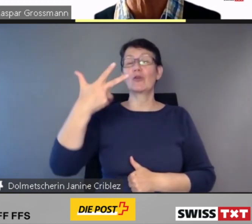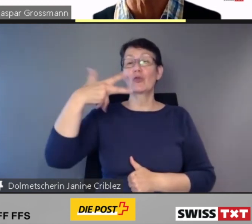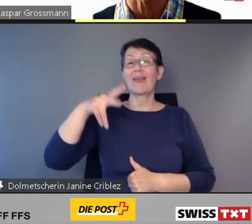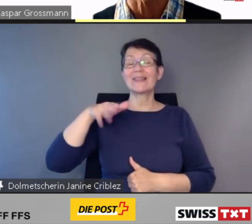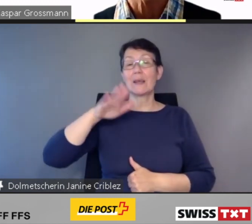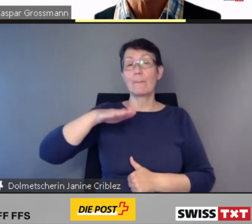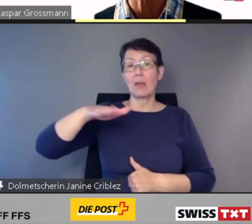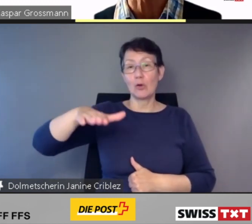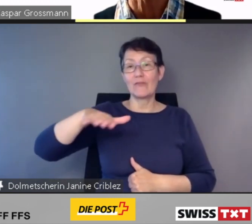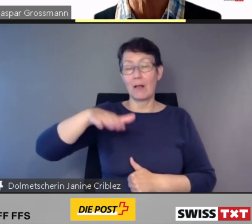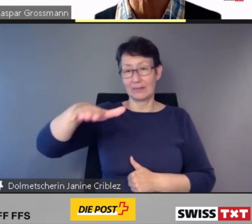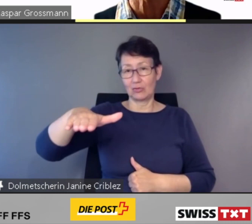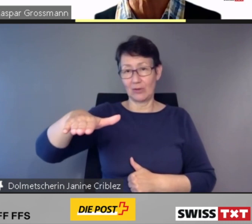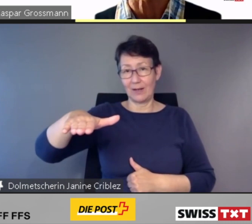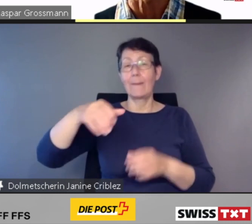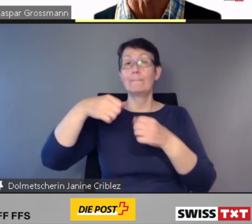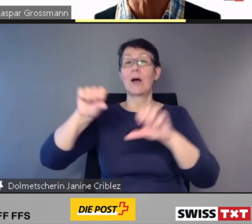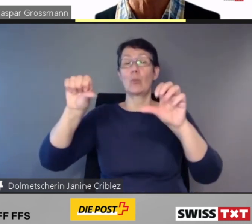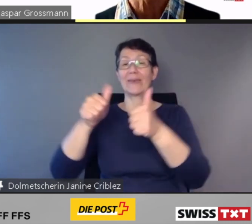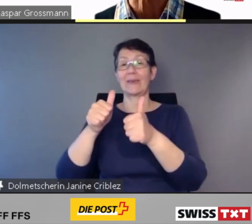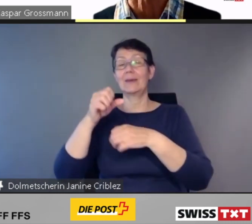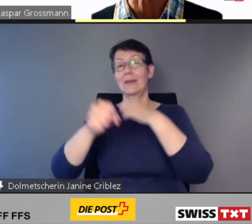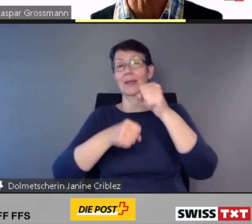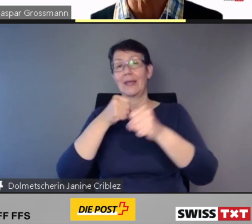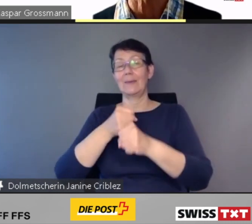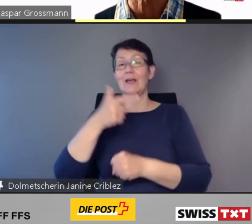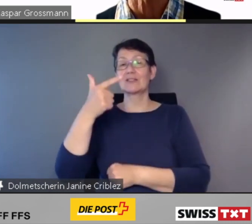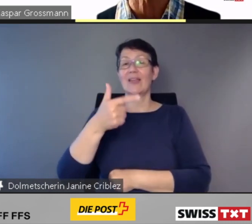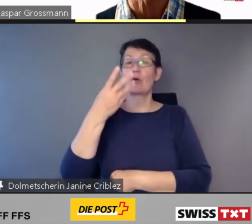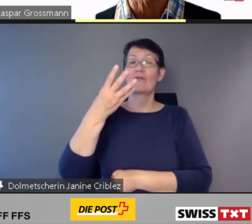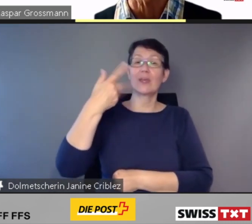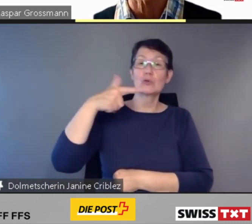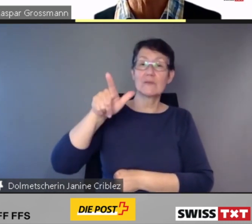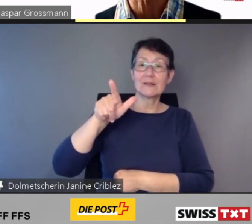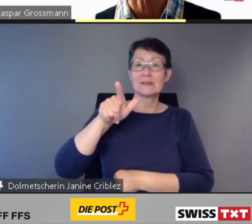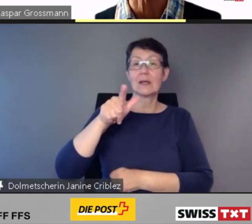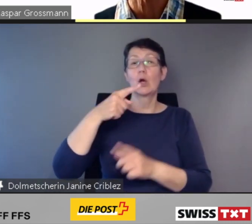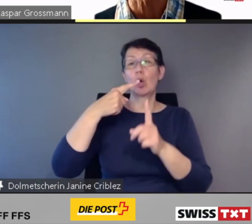ist der Baubeginn in den Jahren 2024 und 2025 geplant.